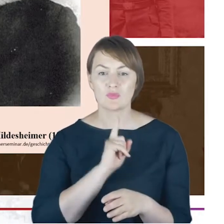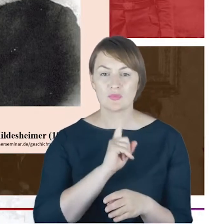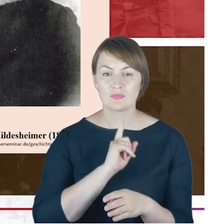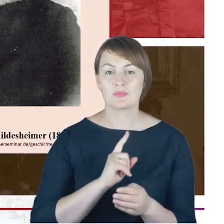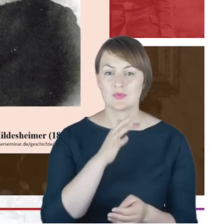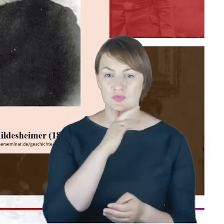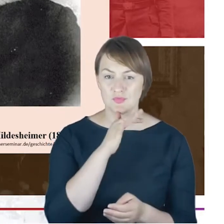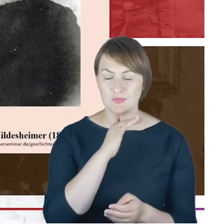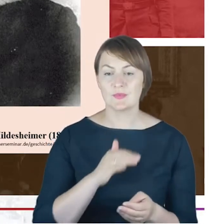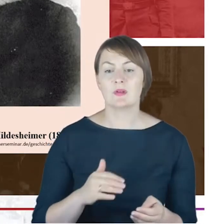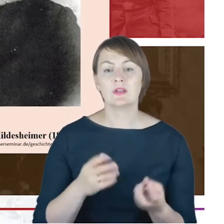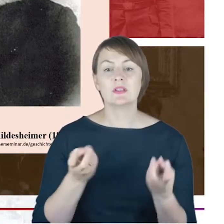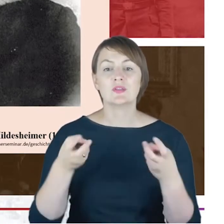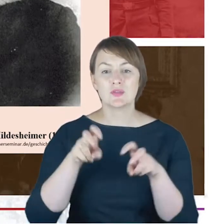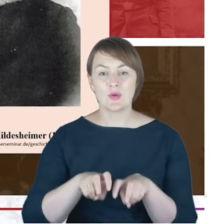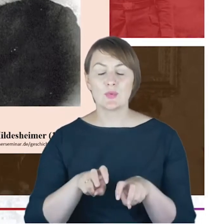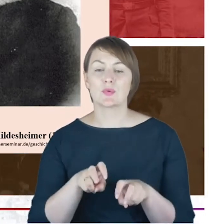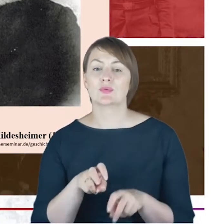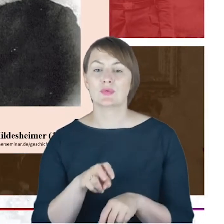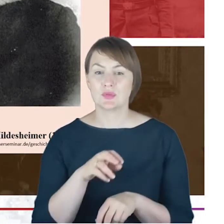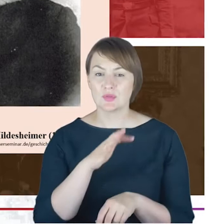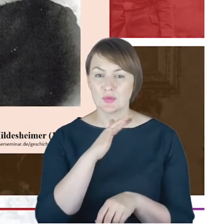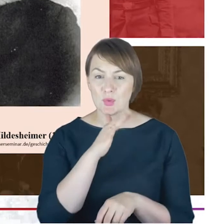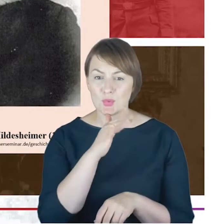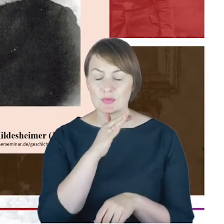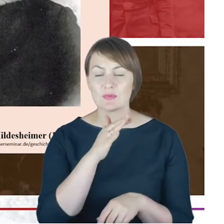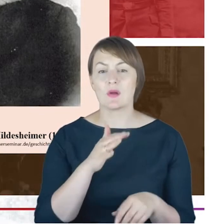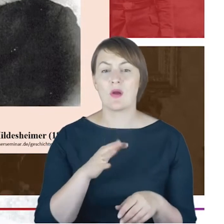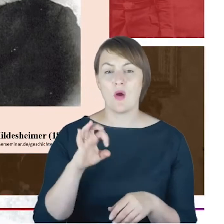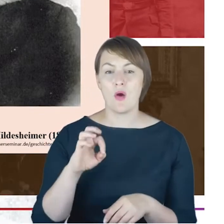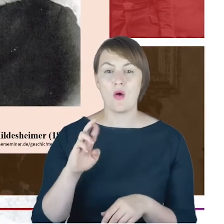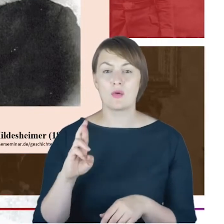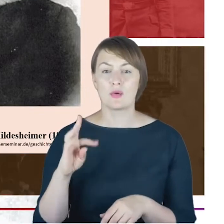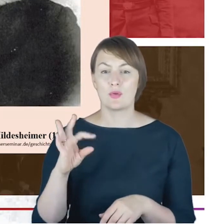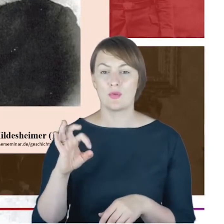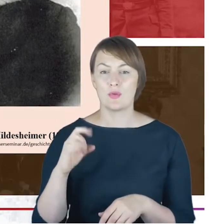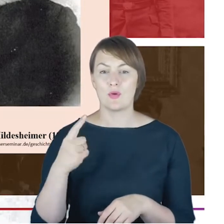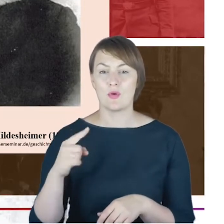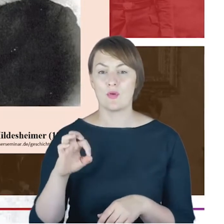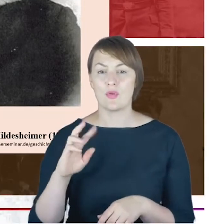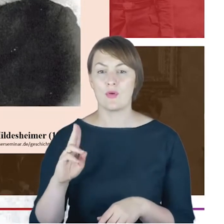judaizmu ortodoksyjnego. Ten Judaizm ortodoksyjny, żeby tak szybciutko wyjaśnić, bo to będzie nam lokowało